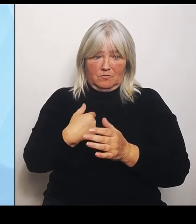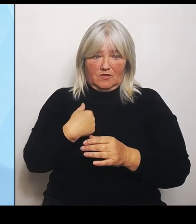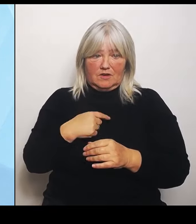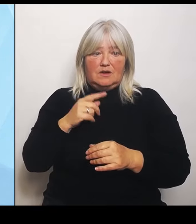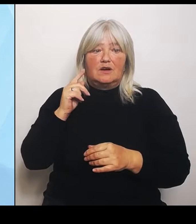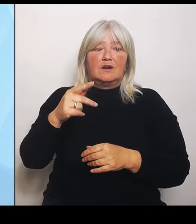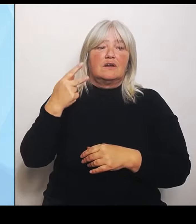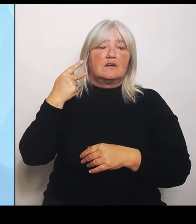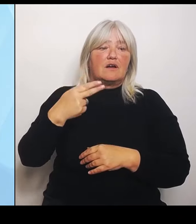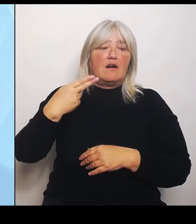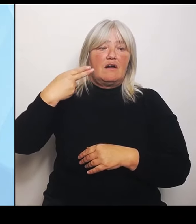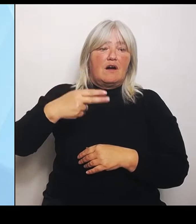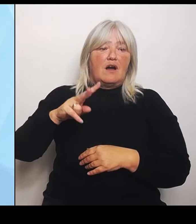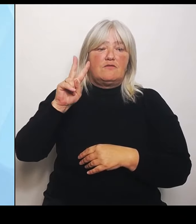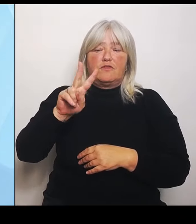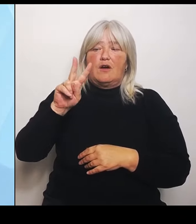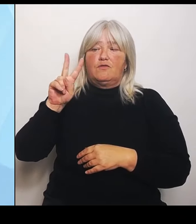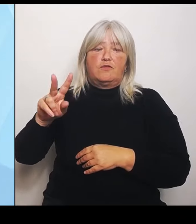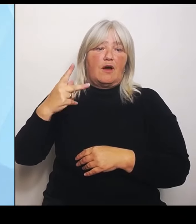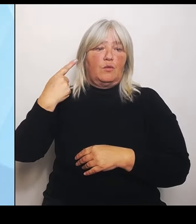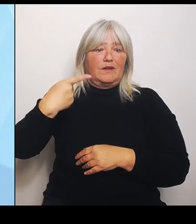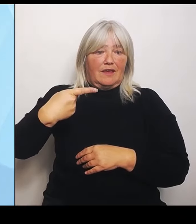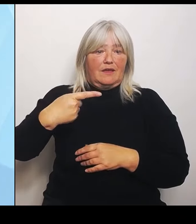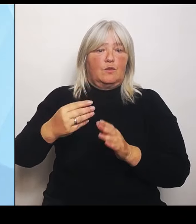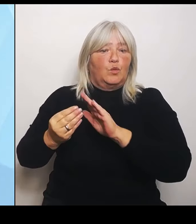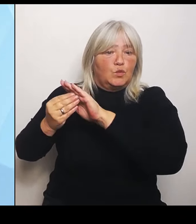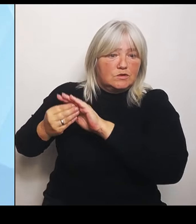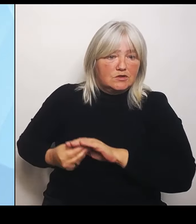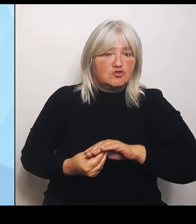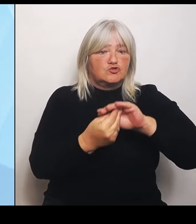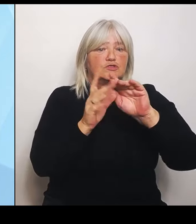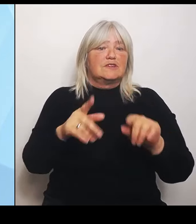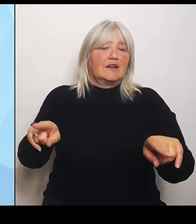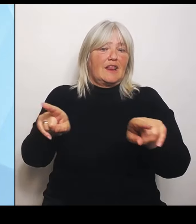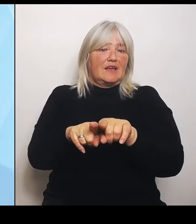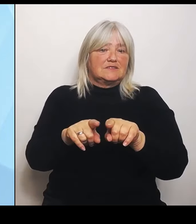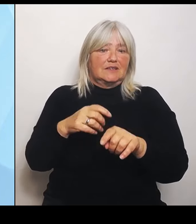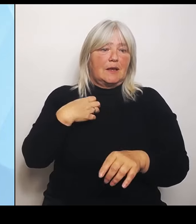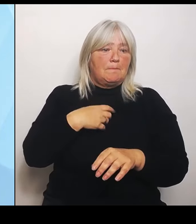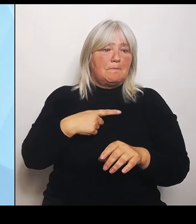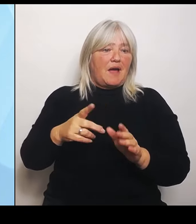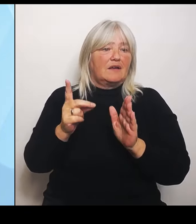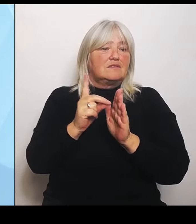mit Datengrundlagen, bayernweit aber auch regional, um Umstrukturierungsprozesse anzustoßen,